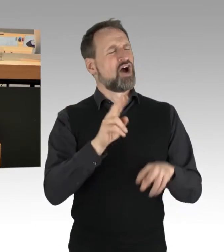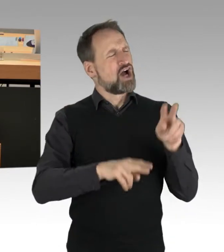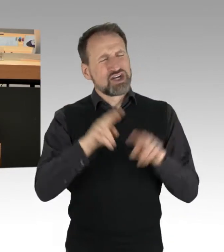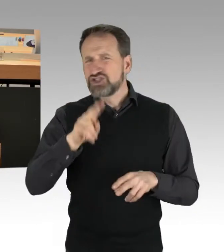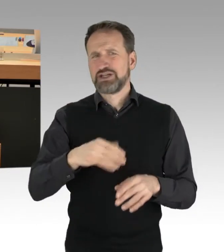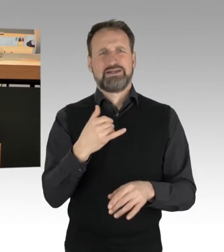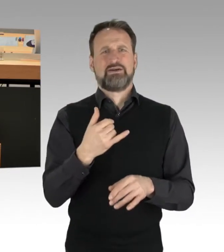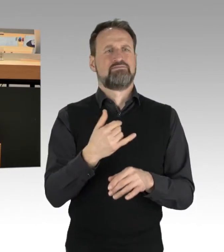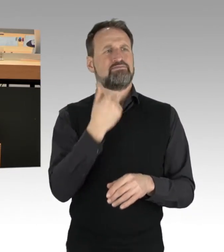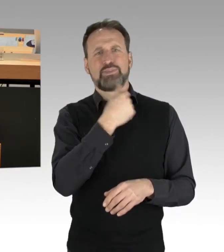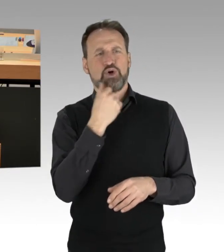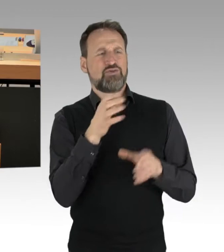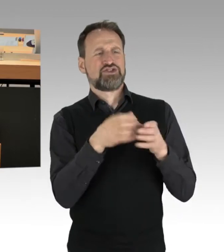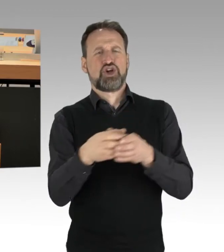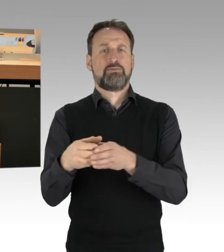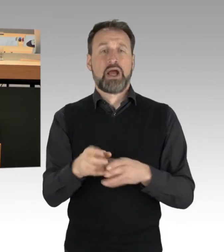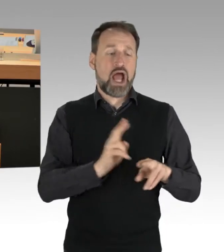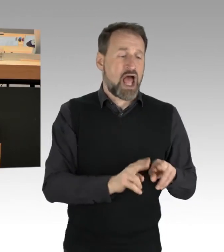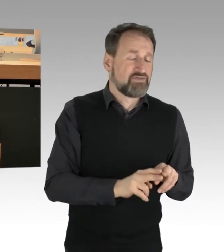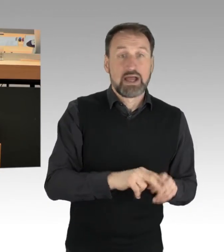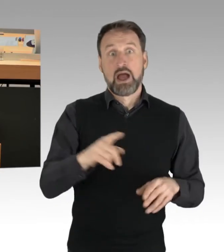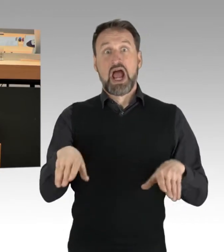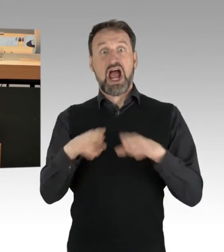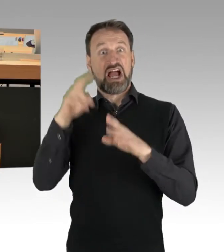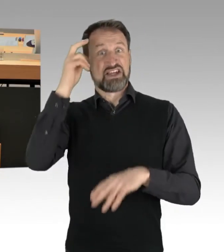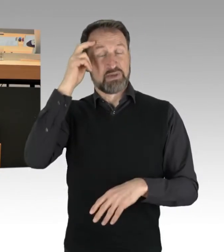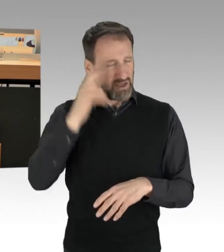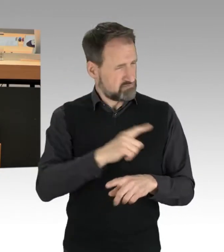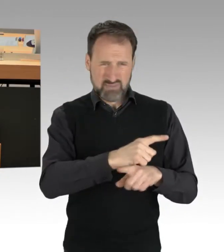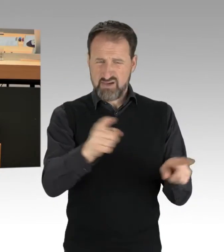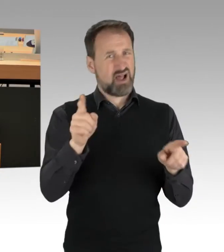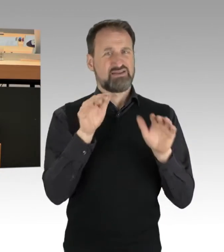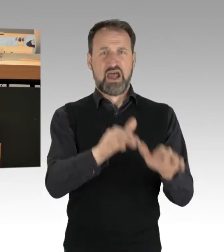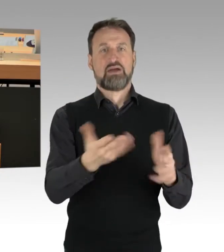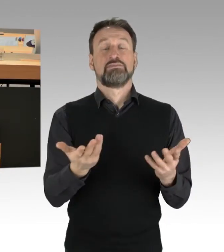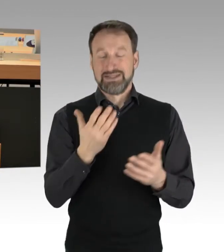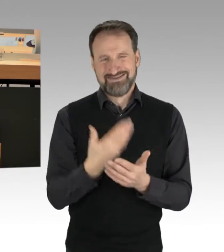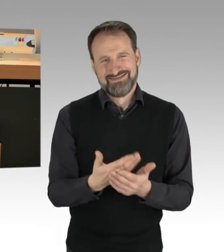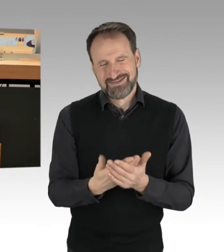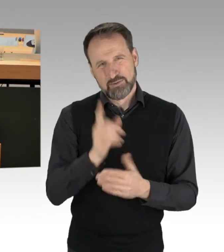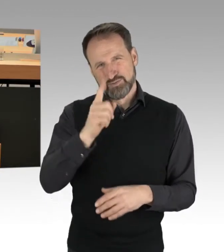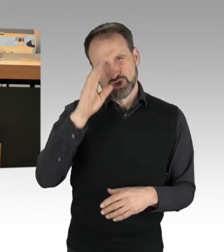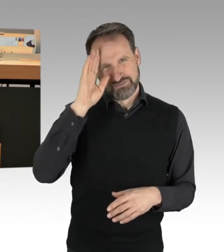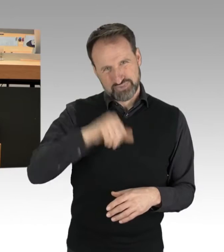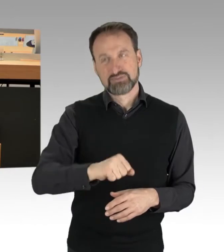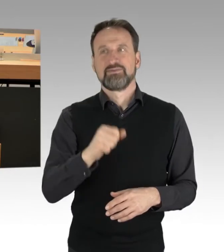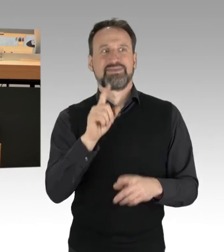Das muss man auch wissen in der Frage der Einordnung, dann kann man sich dazu natürlich auch ein Stück weit äußern.